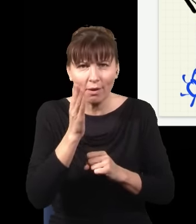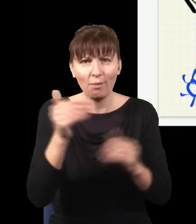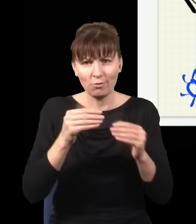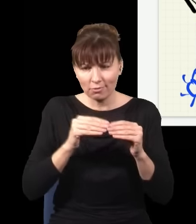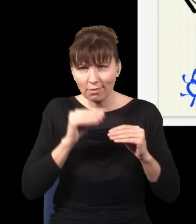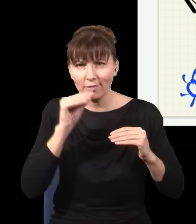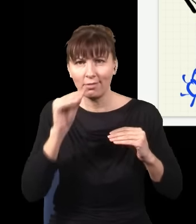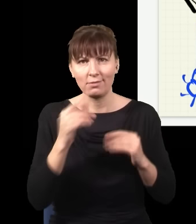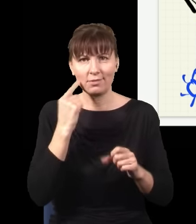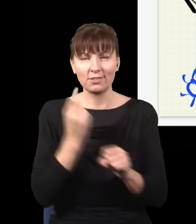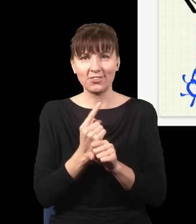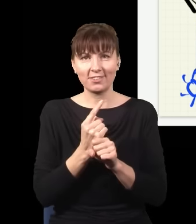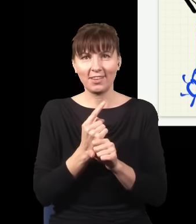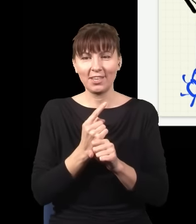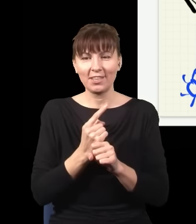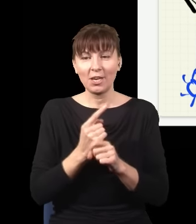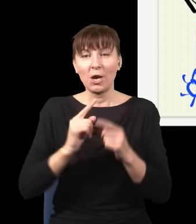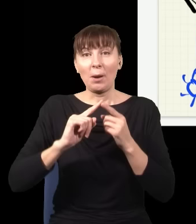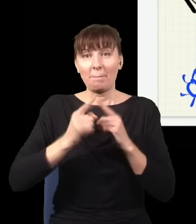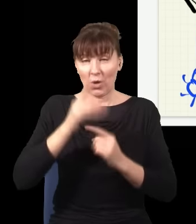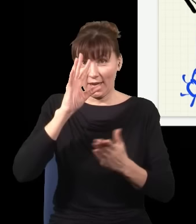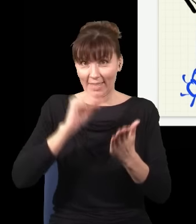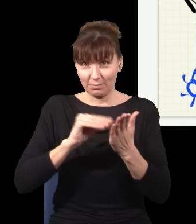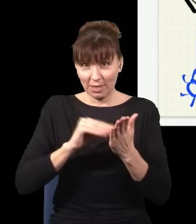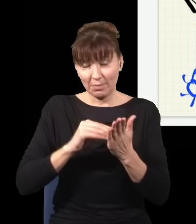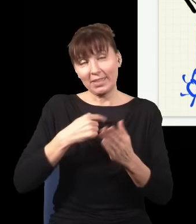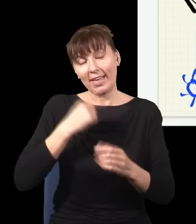I po eksperymencie mogę zdecydować, czy będzie interferencja, czy nie będzie,